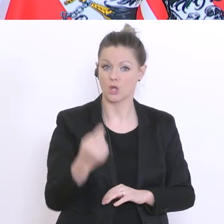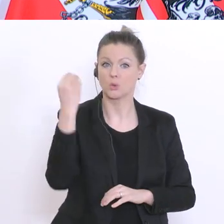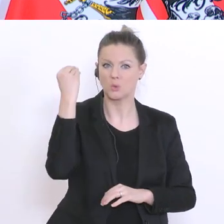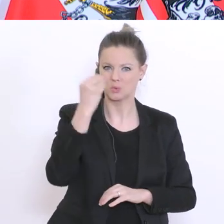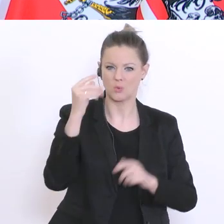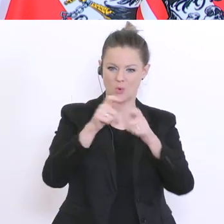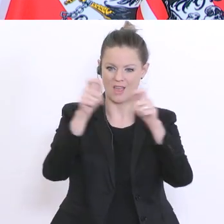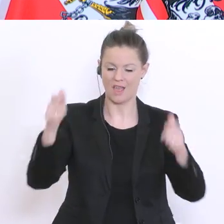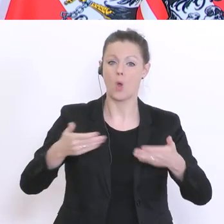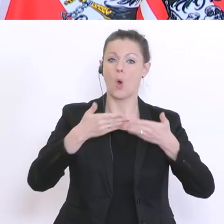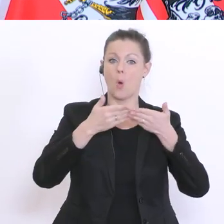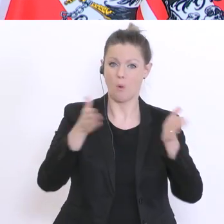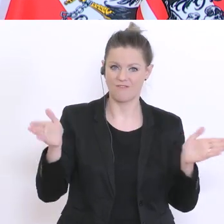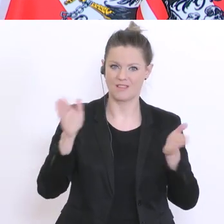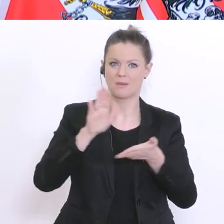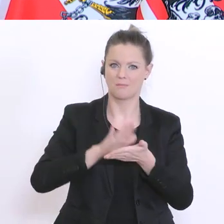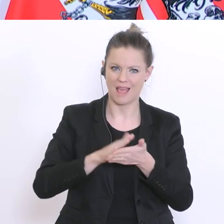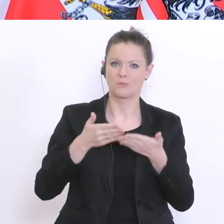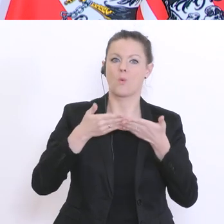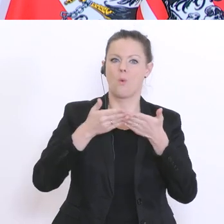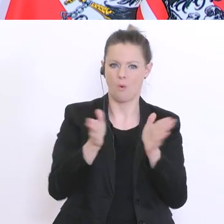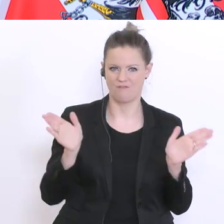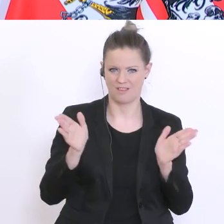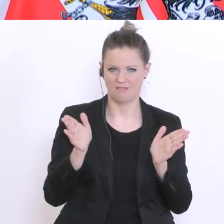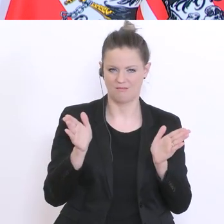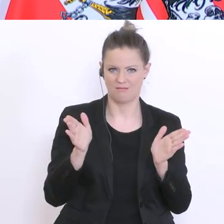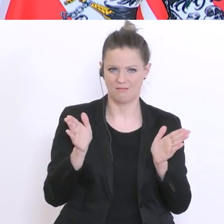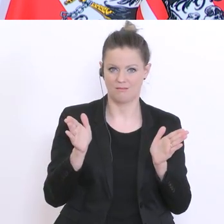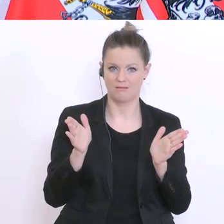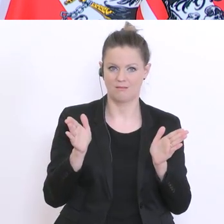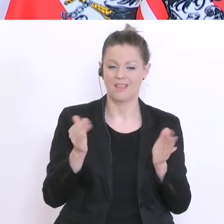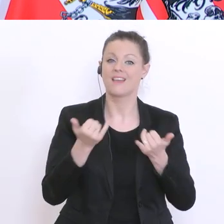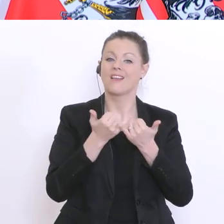werden weiterhin offenbleiben. Die Art des Unterrichts hat sich verändert. Also,